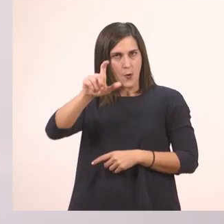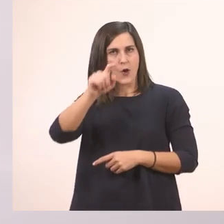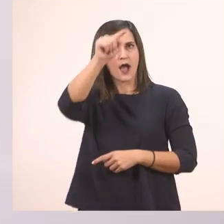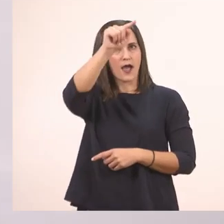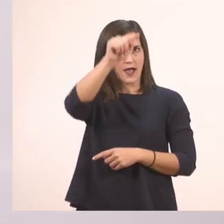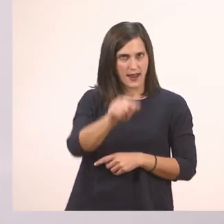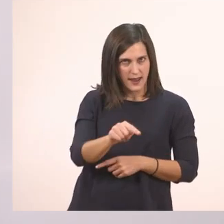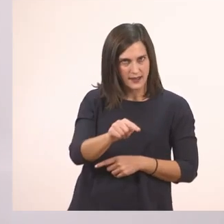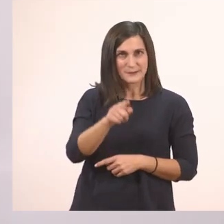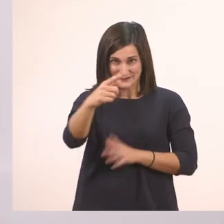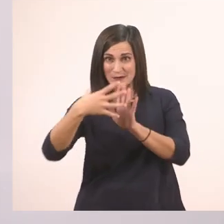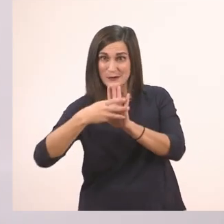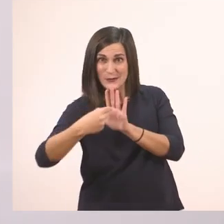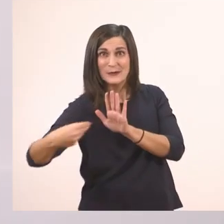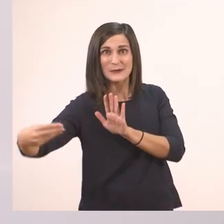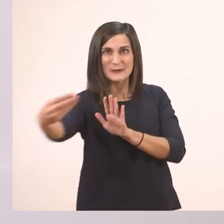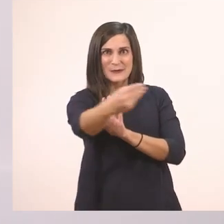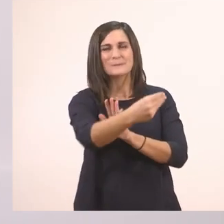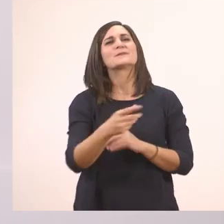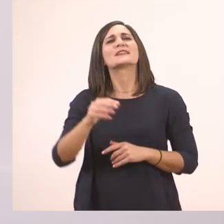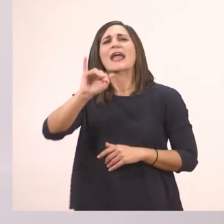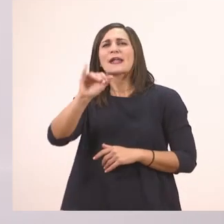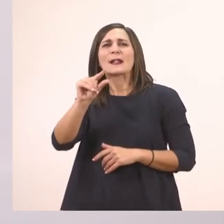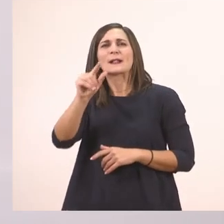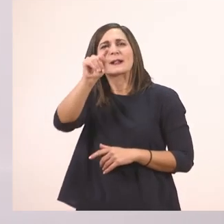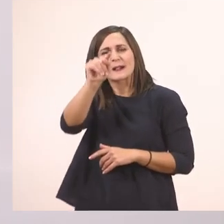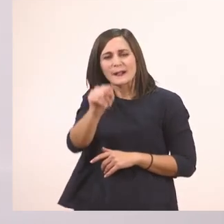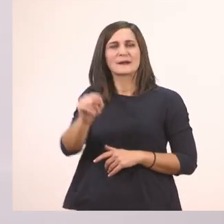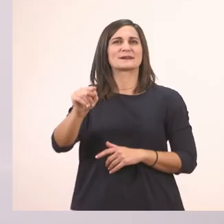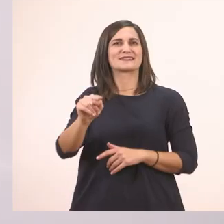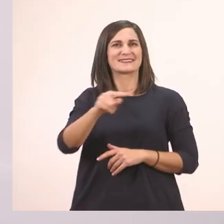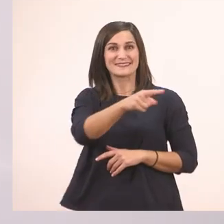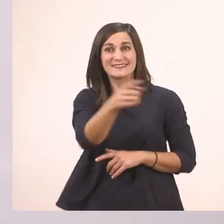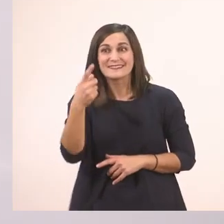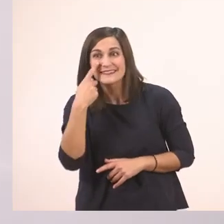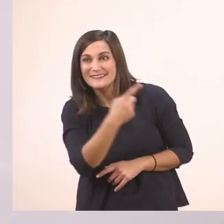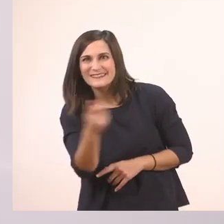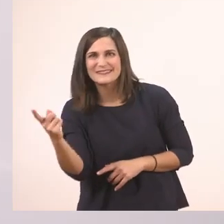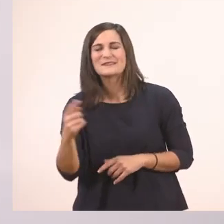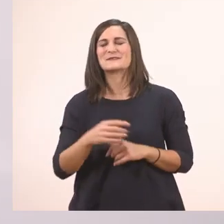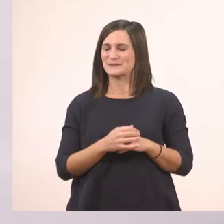Και το ι το μπαστουνάκι, το μικρό, μια γραμμούλα που κάνει ένα μπαστουνάκι, γυρνάει λίγο στο τέλος.